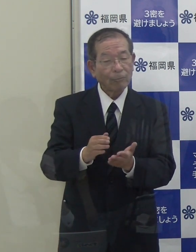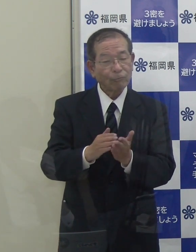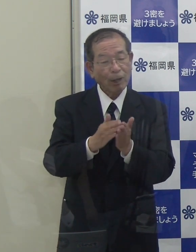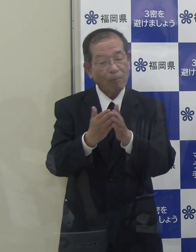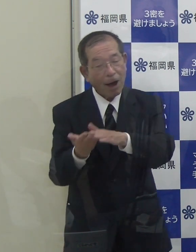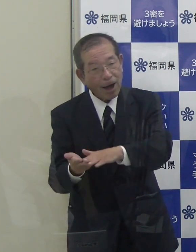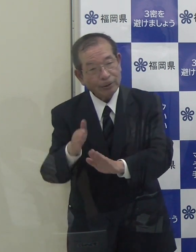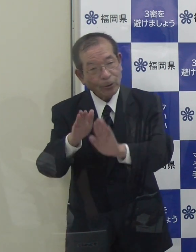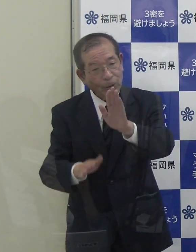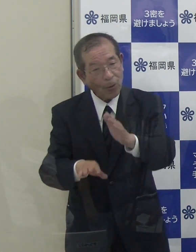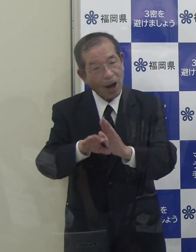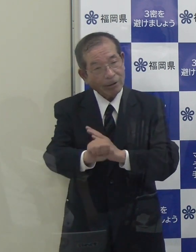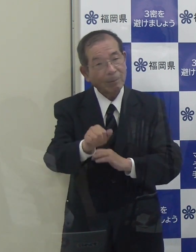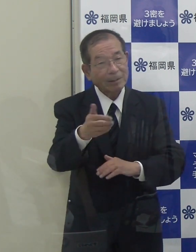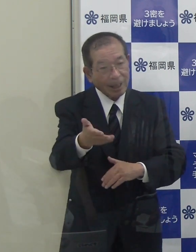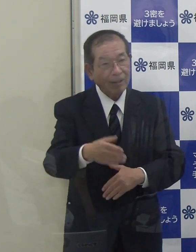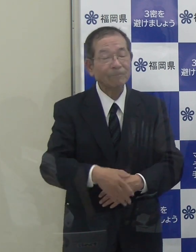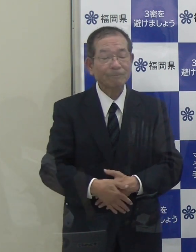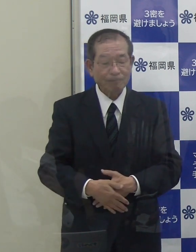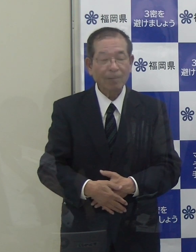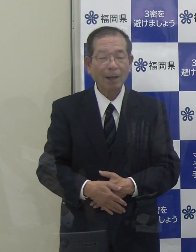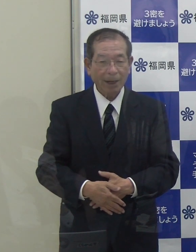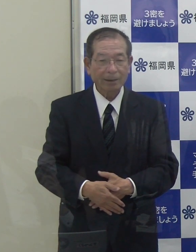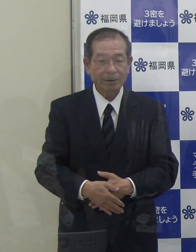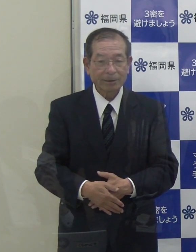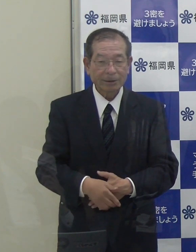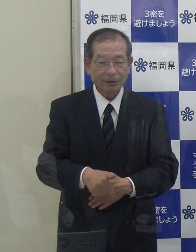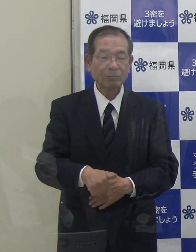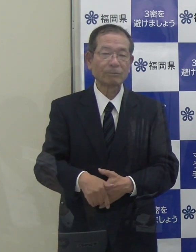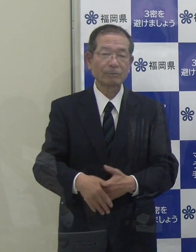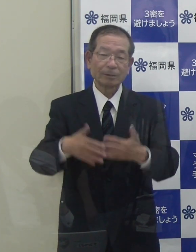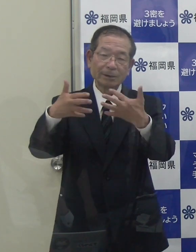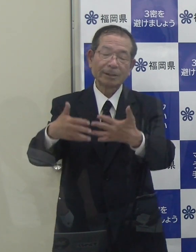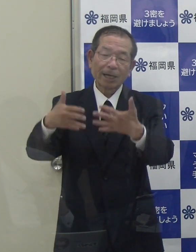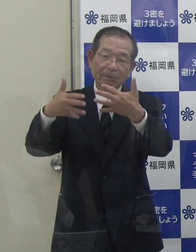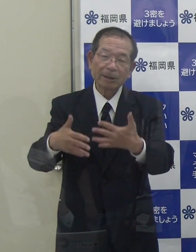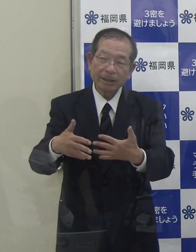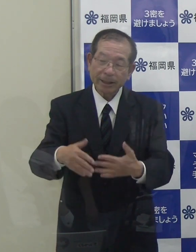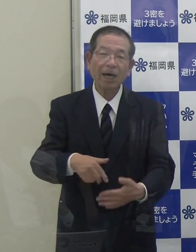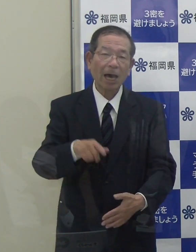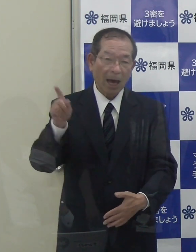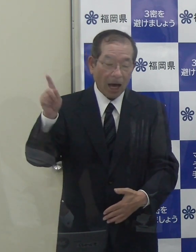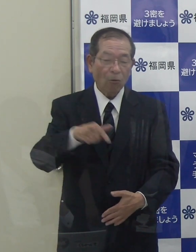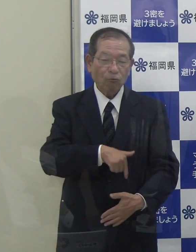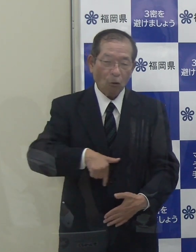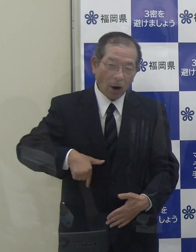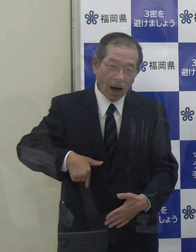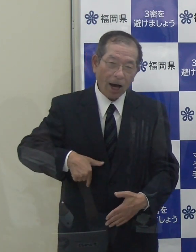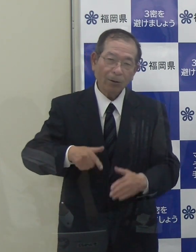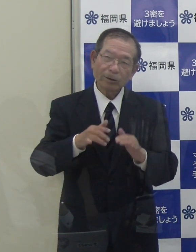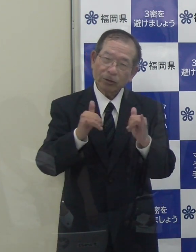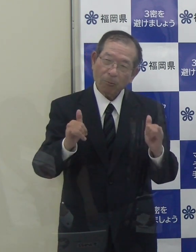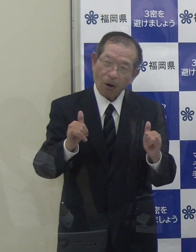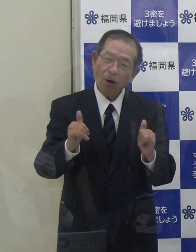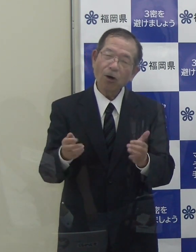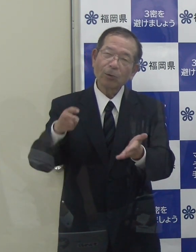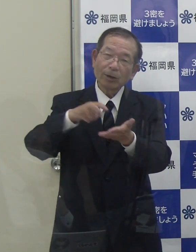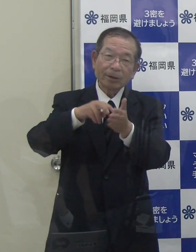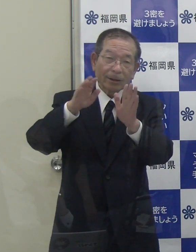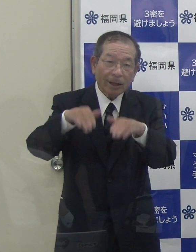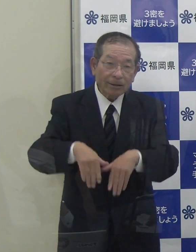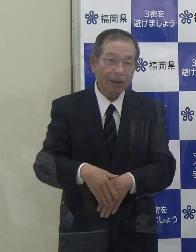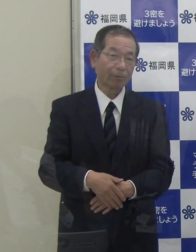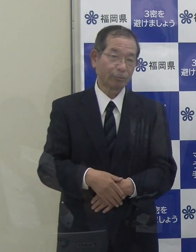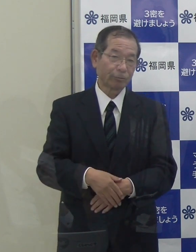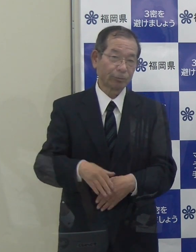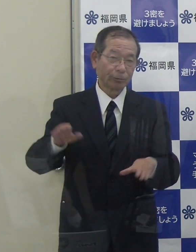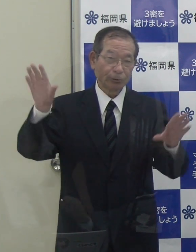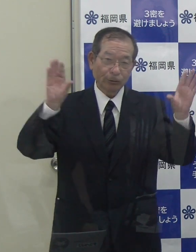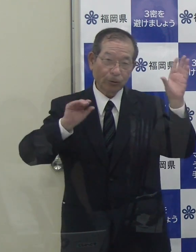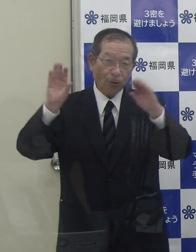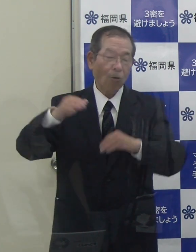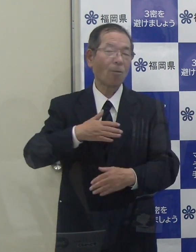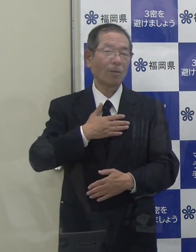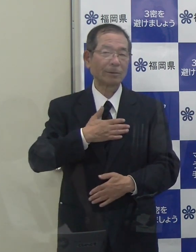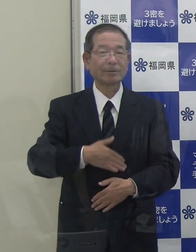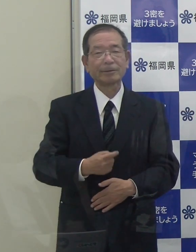（知事）一部報道で、福岡の方もいらっしゃると報道されていることは私も承知しております。